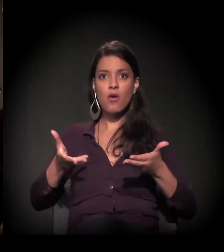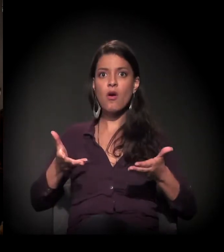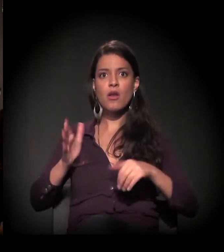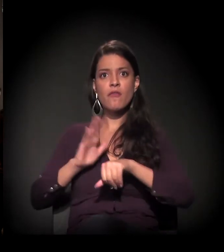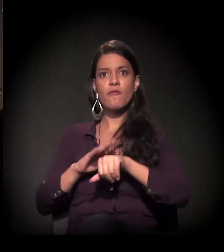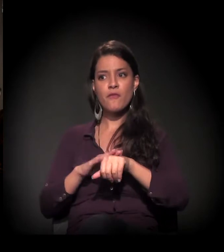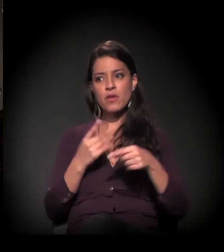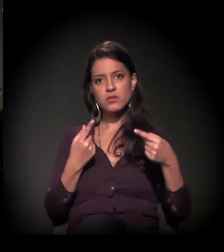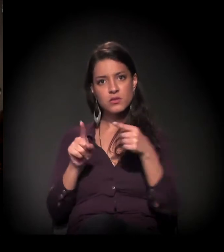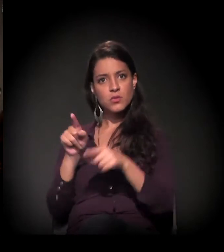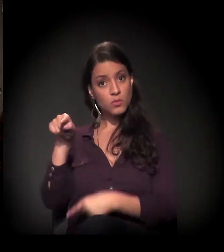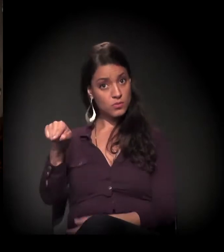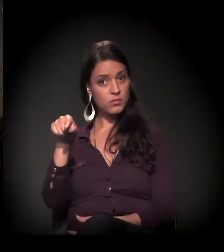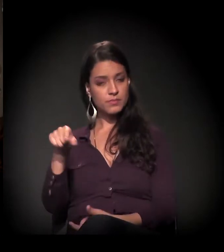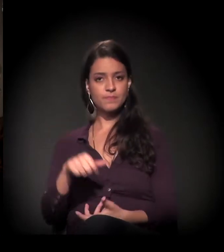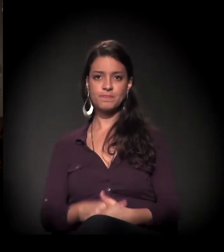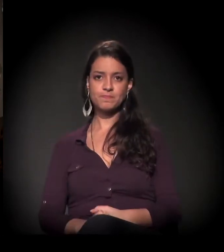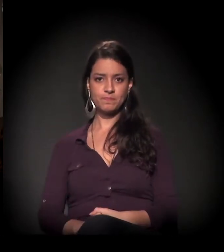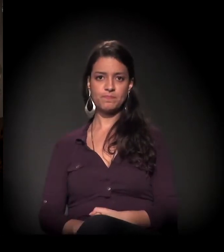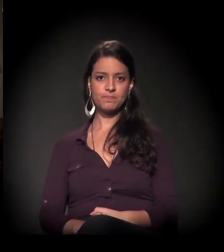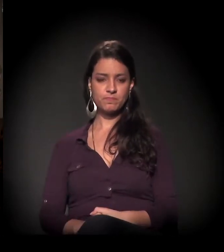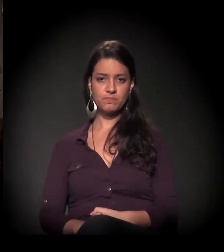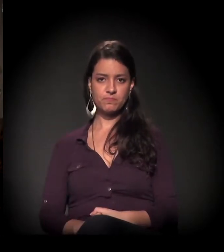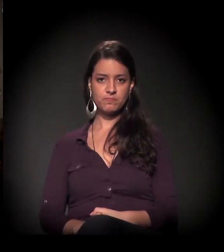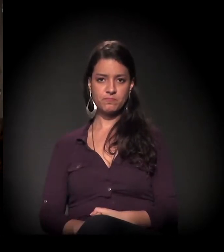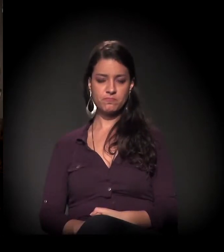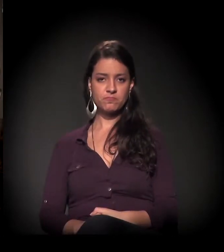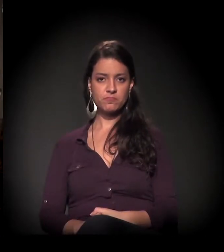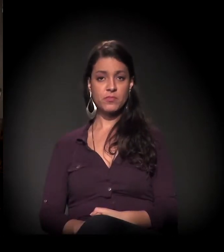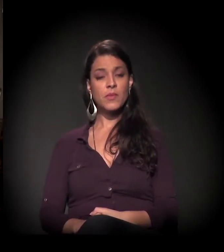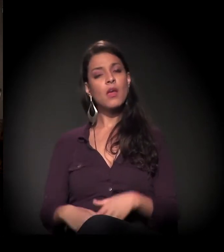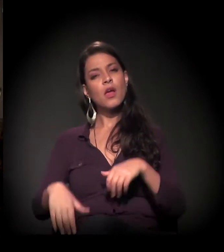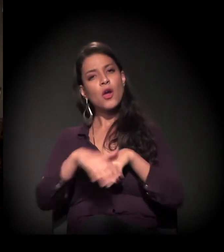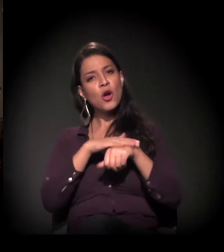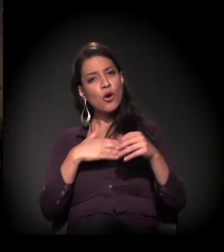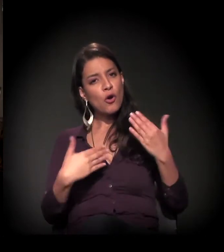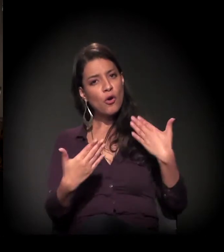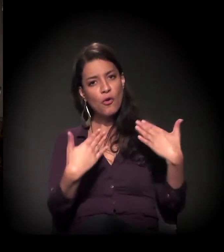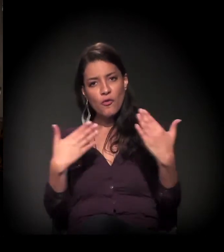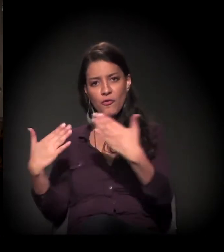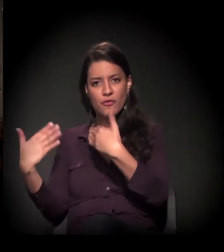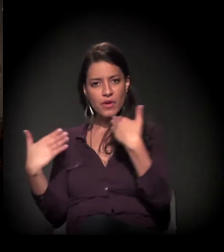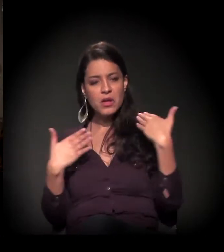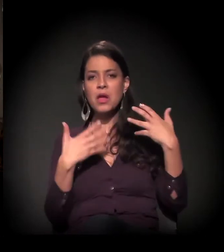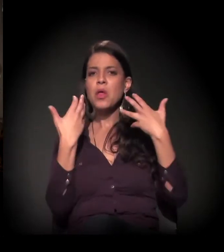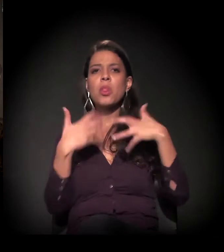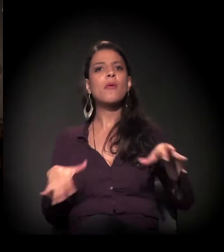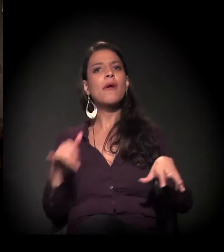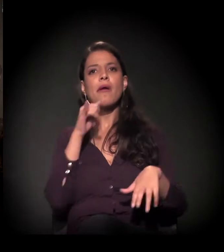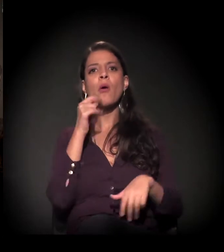Eu adianto que a gente vai conversar. A ideia não é ser uma série de monólogos,